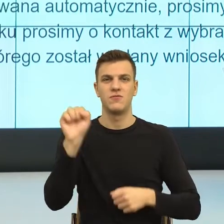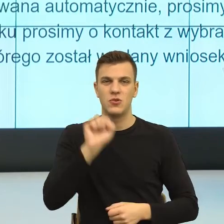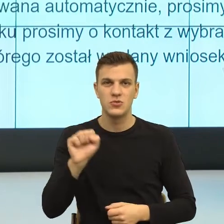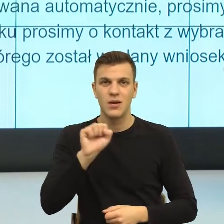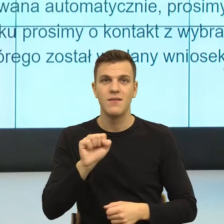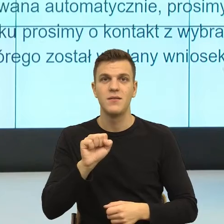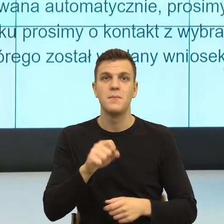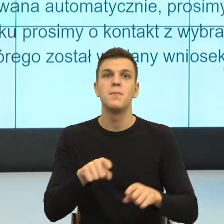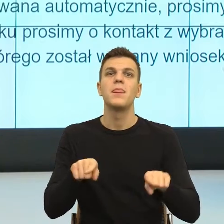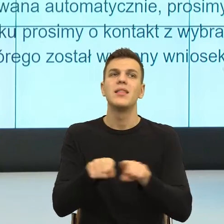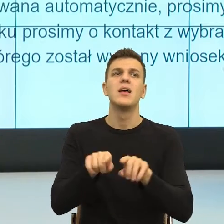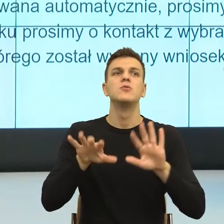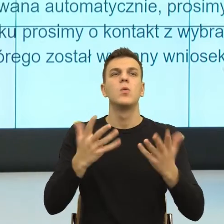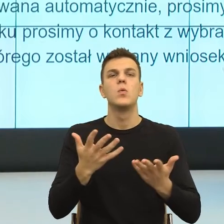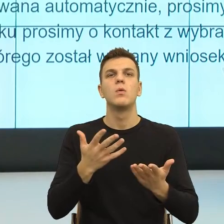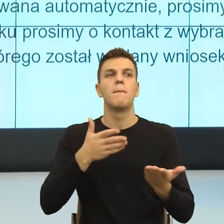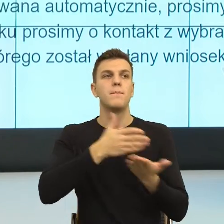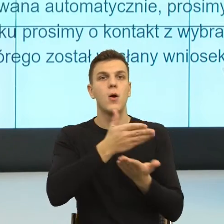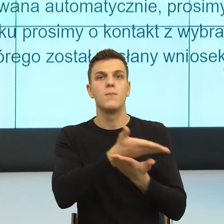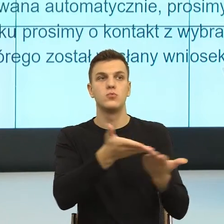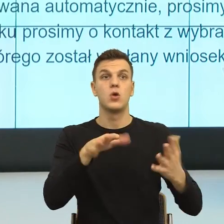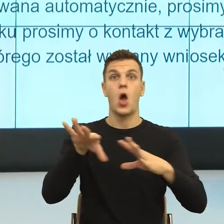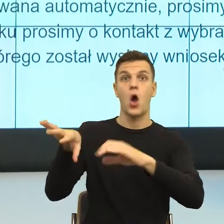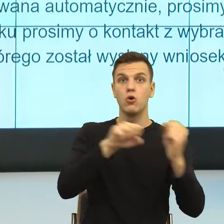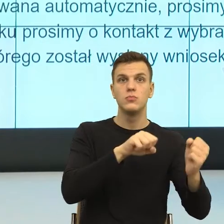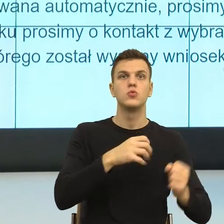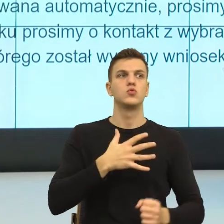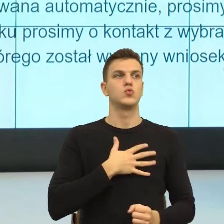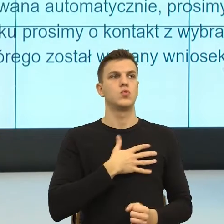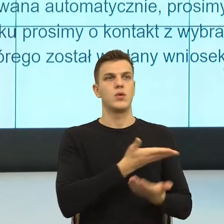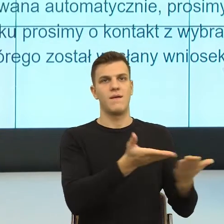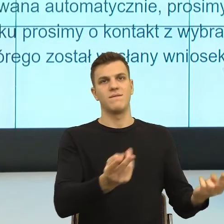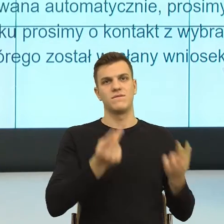jako odbiorca, odbiorczyni czuję się widziana i słyszana.